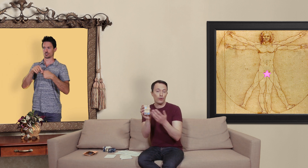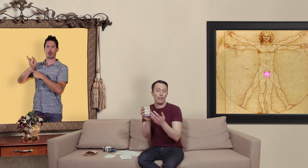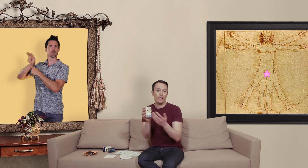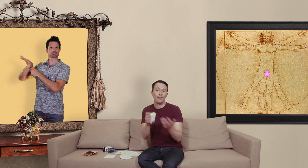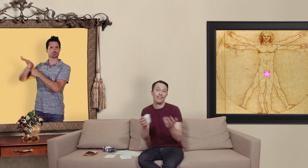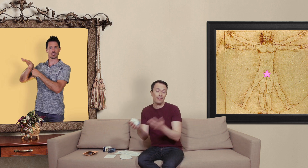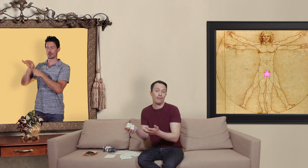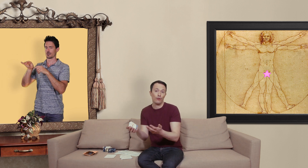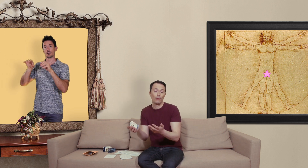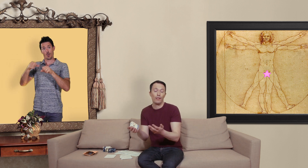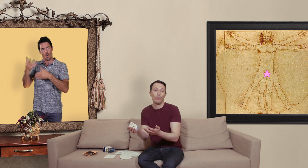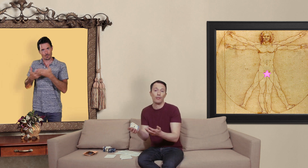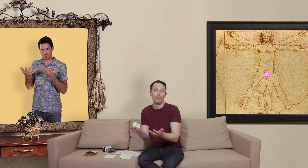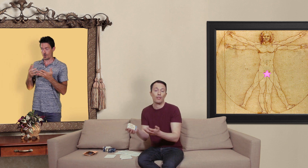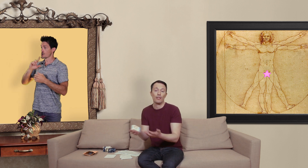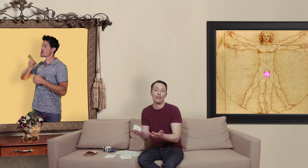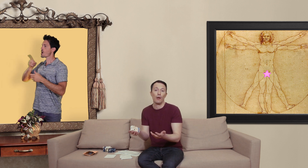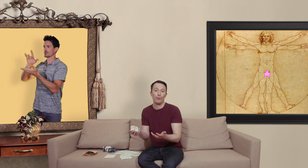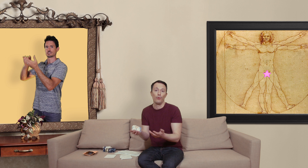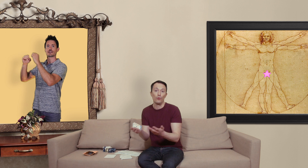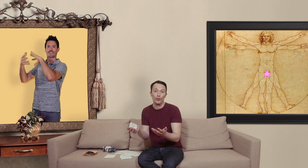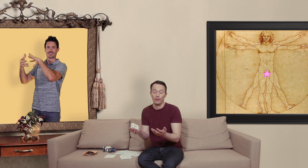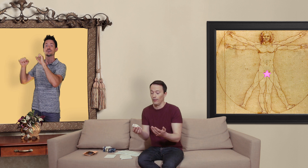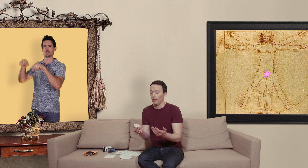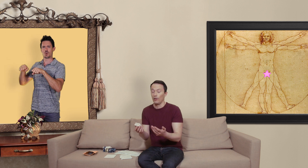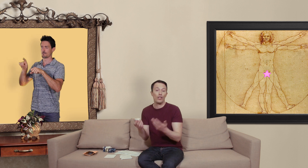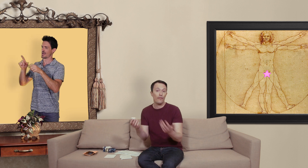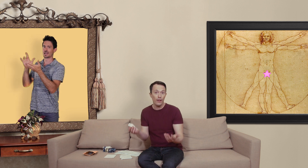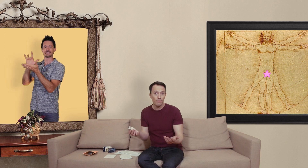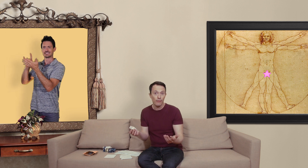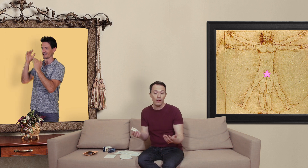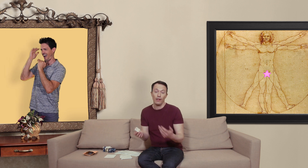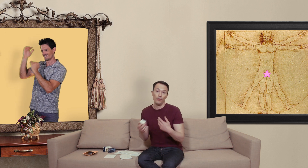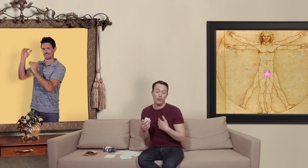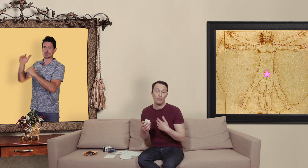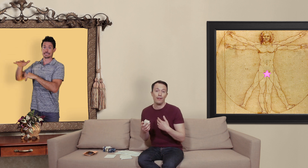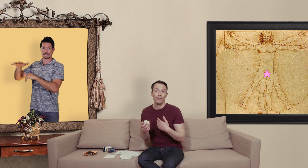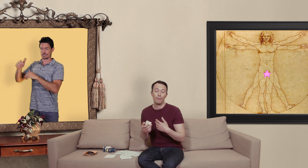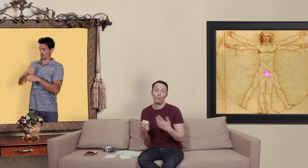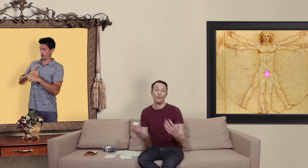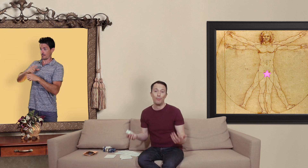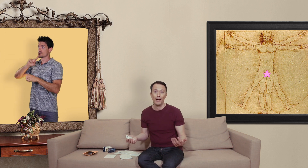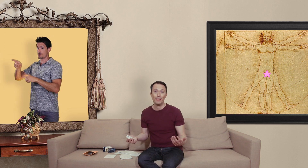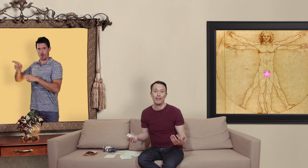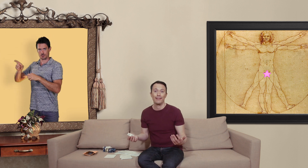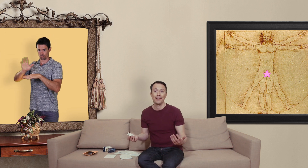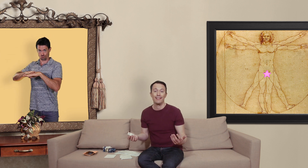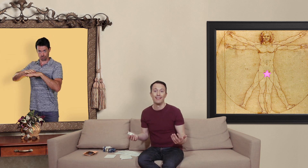générique c'est de justement les commander sur ces sites un peu louche je l'ai fait et dans mon expérience je me suis fait pirater ma carte de crédit